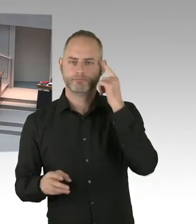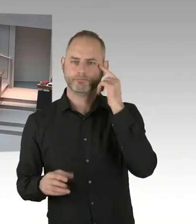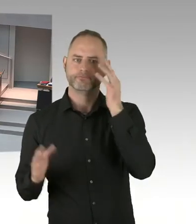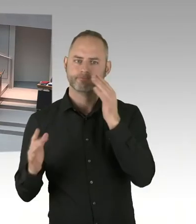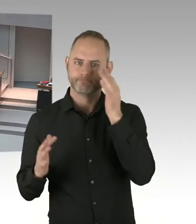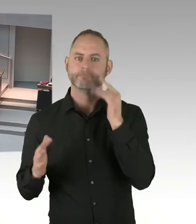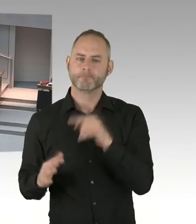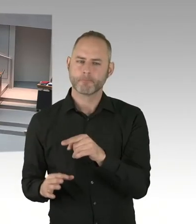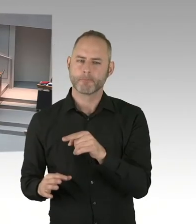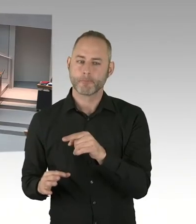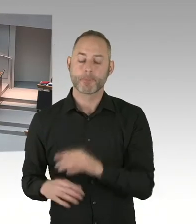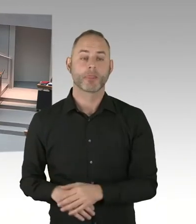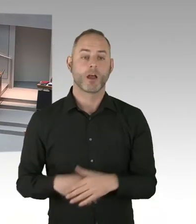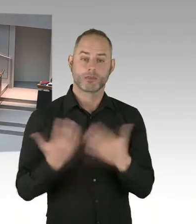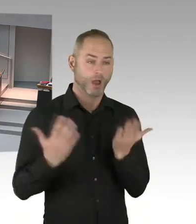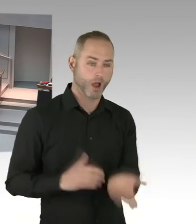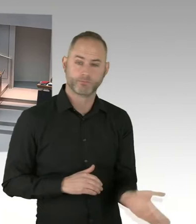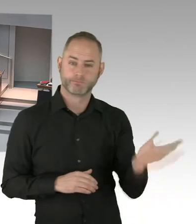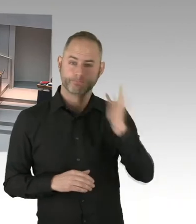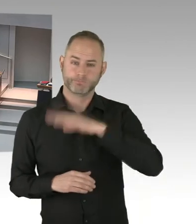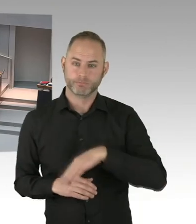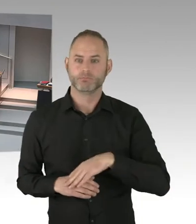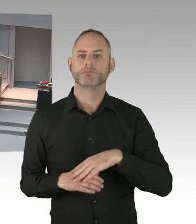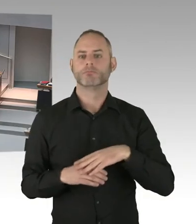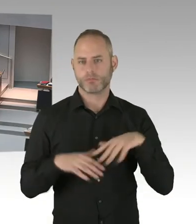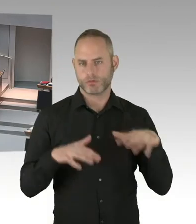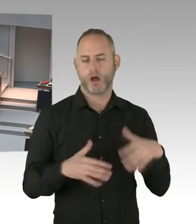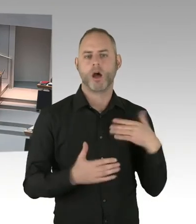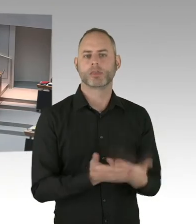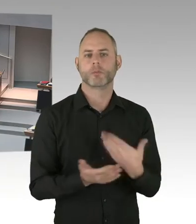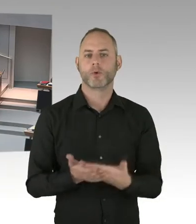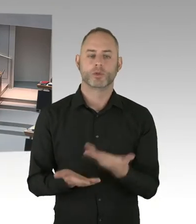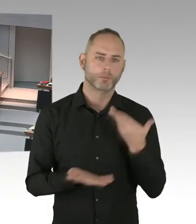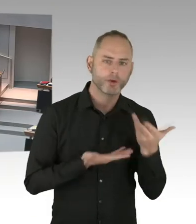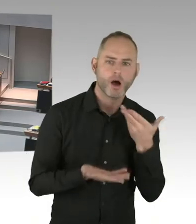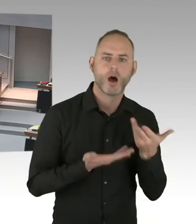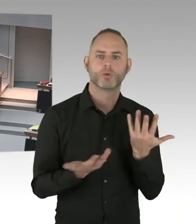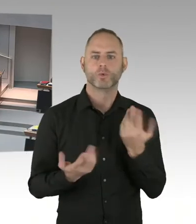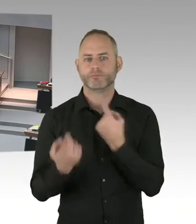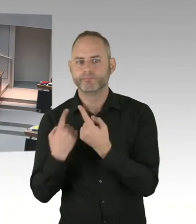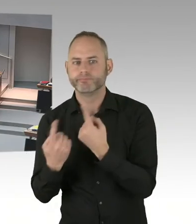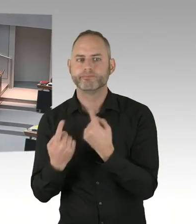mit den Verantwortlichen auf der Bundesebene verabredet worden. Gegebenenfalls gibt es auch noch eine stärkere Beteiligung des Bundes.